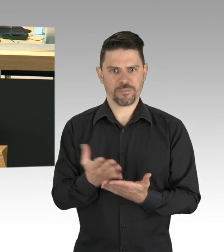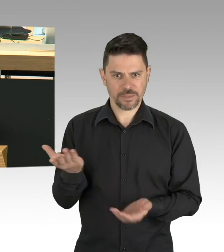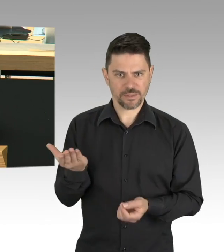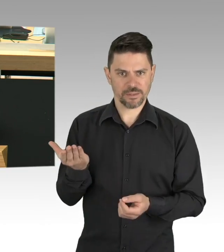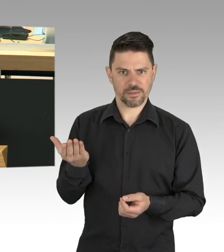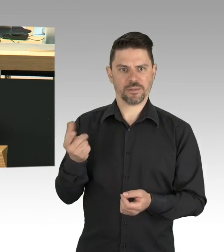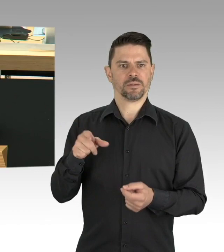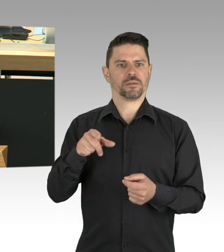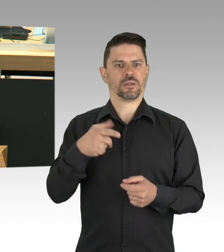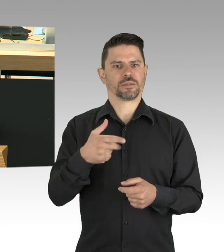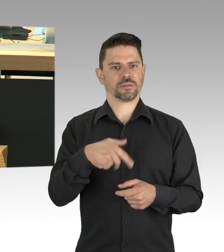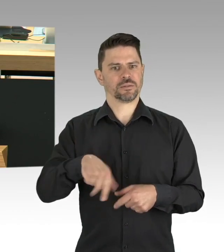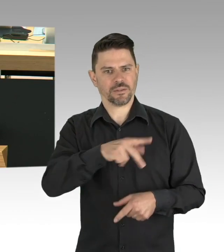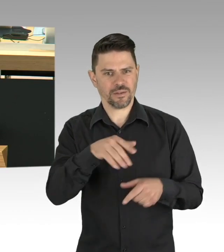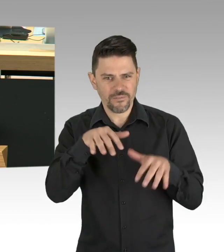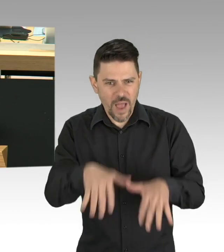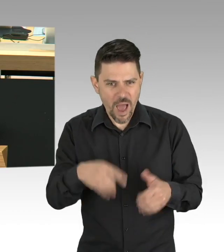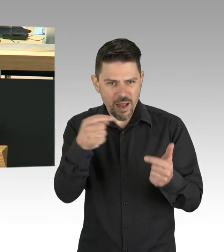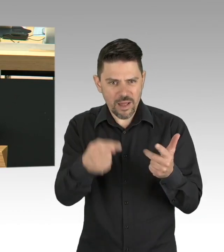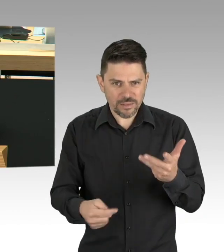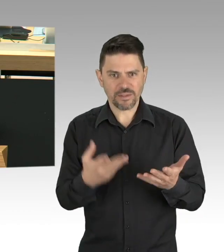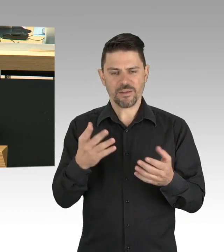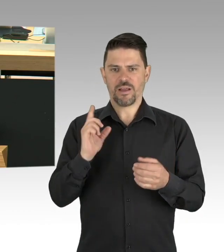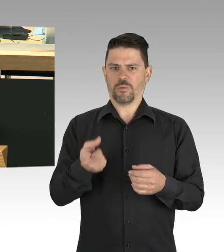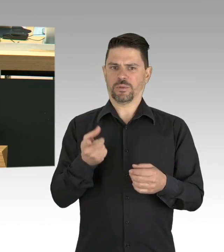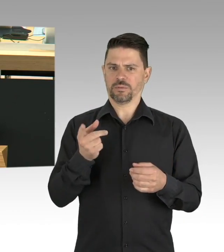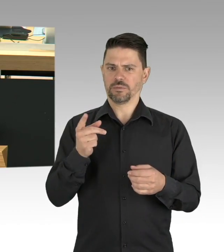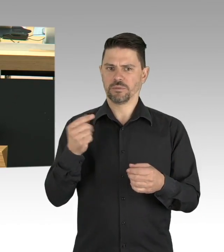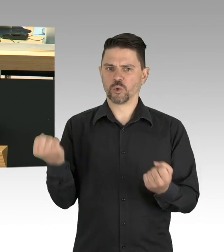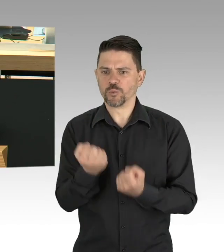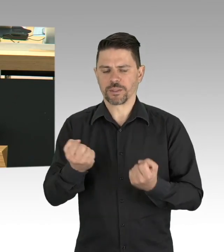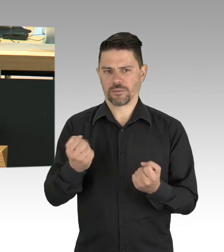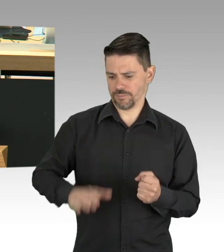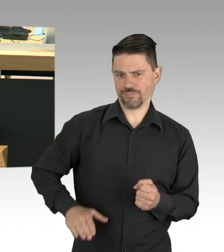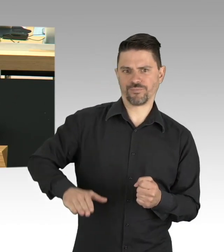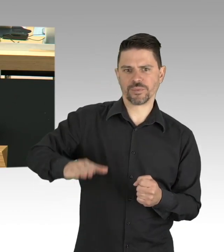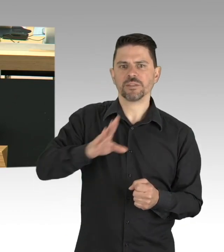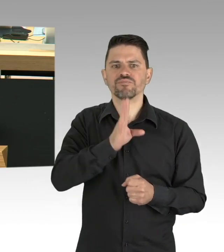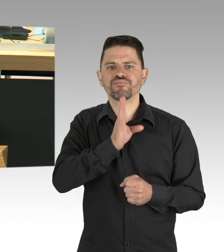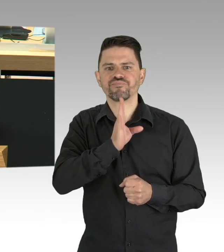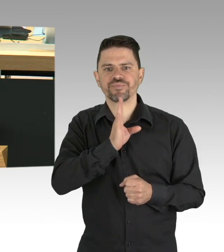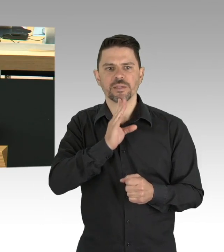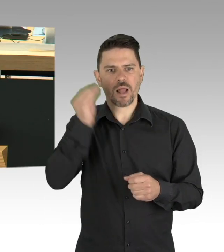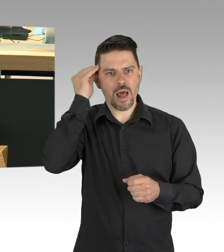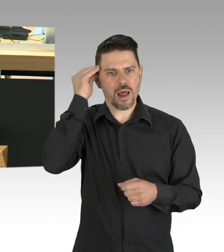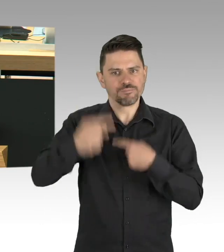in der modernen arbeitsteiligen Welt auf Dauer kein Vollbetrieb möglich ist. Meine Damen und Herren,